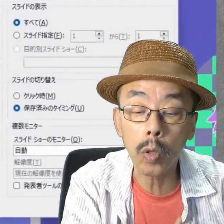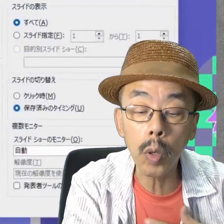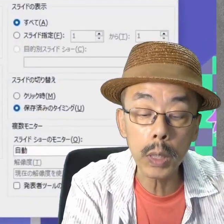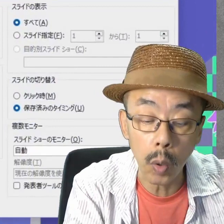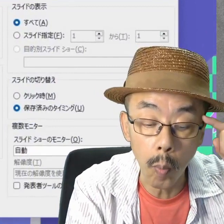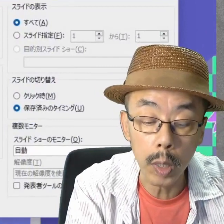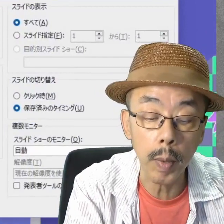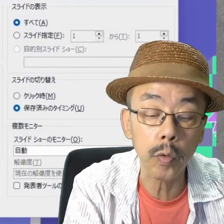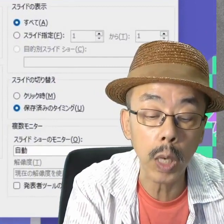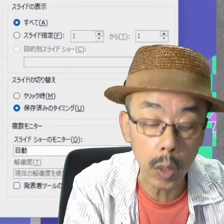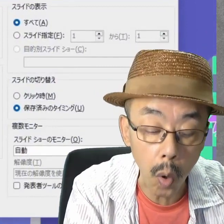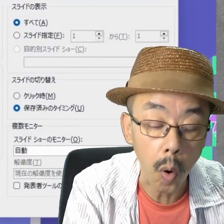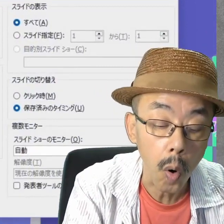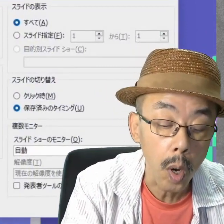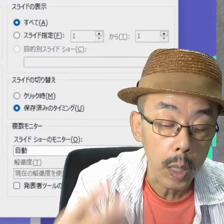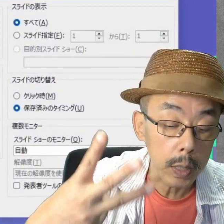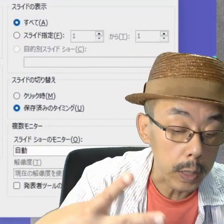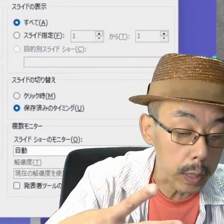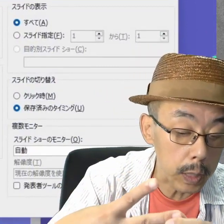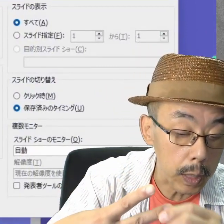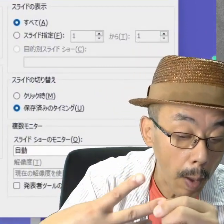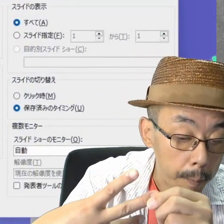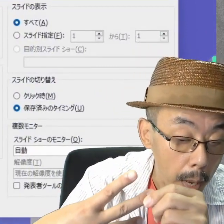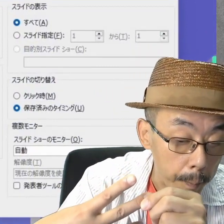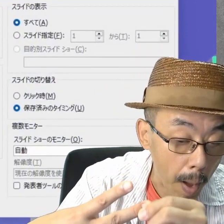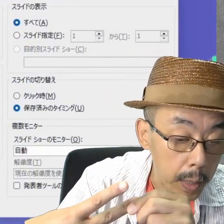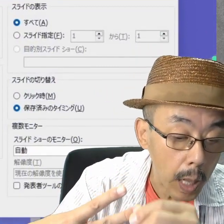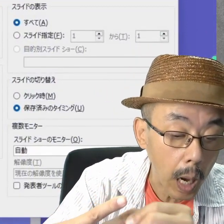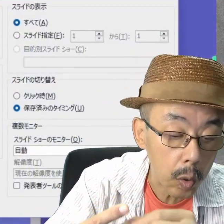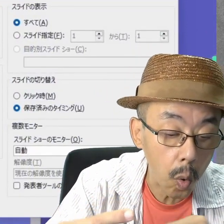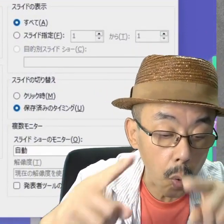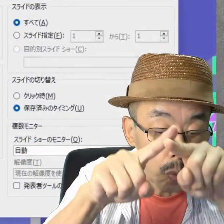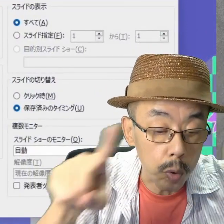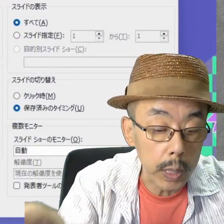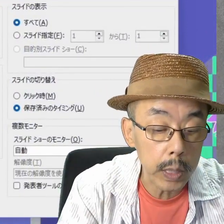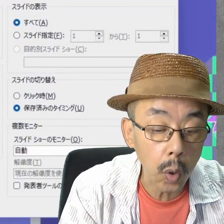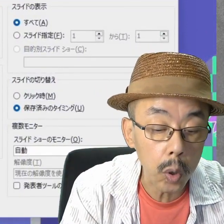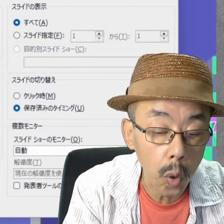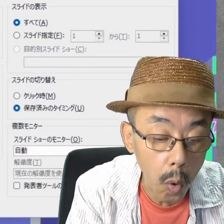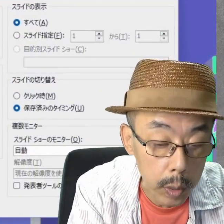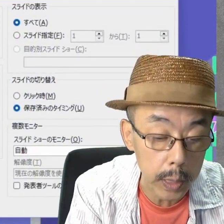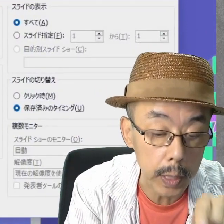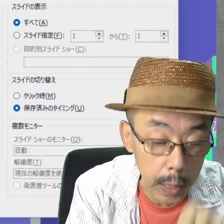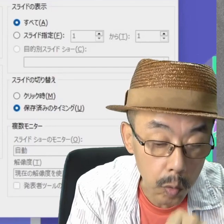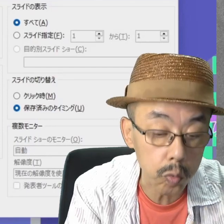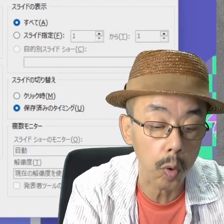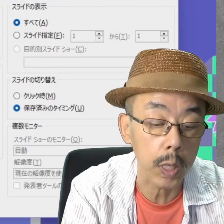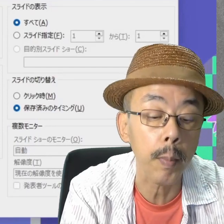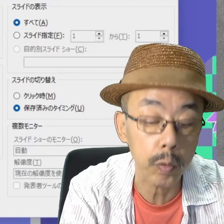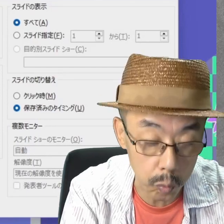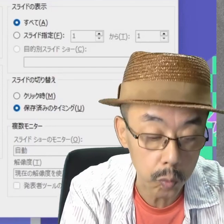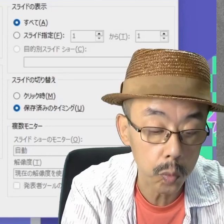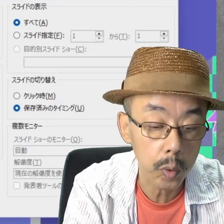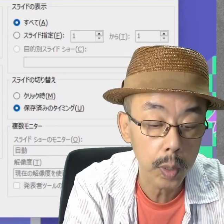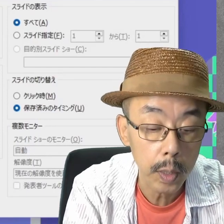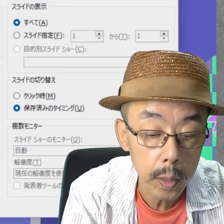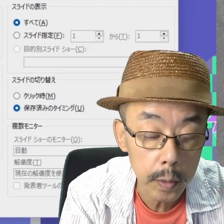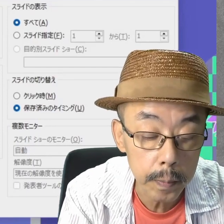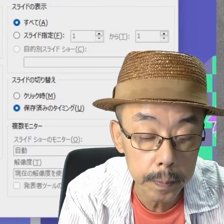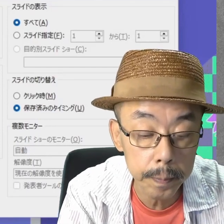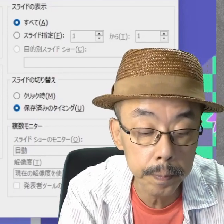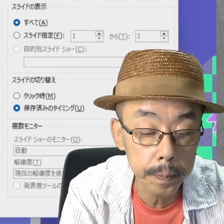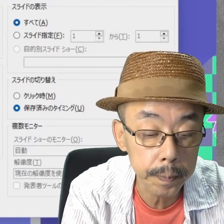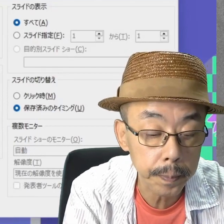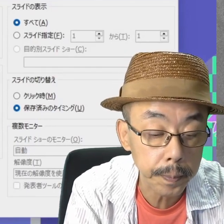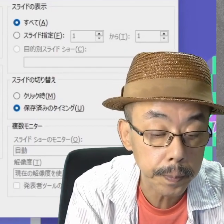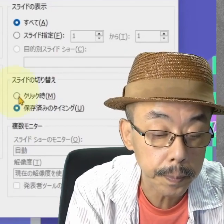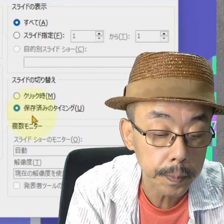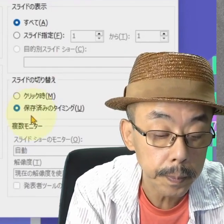種類のところで、真ん中の「ウィンドウ表示」を選びます。